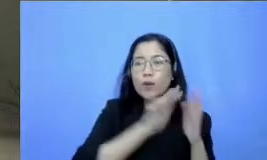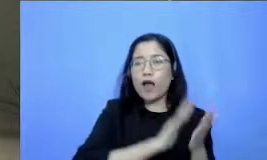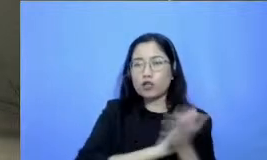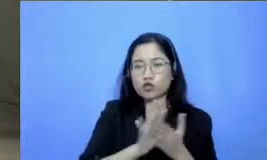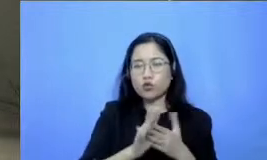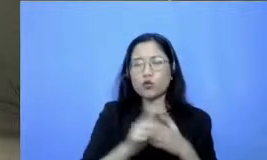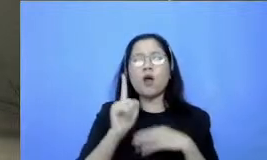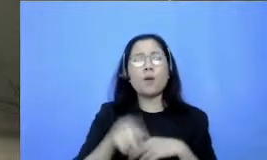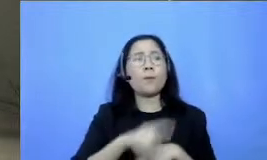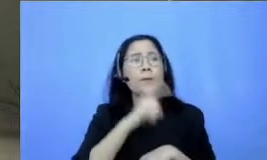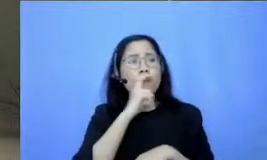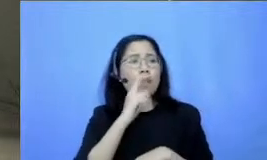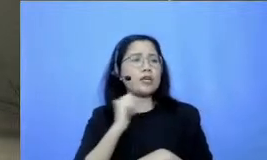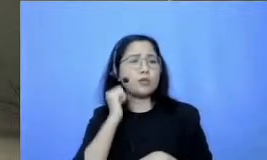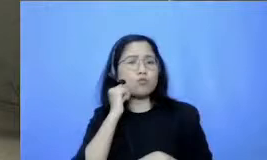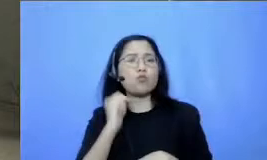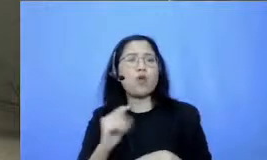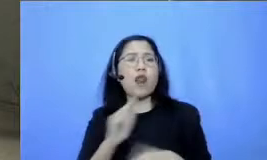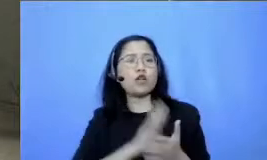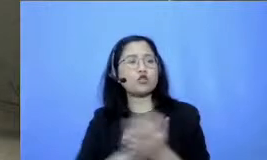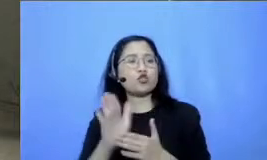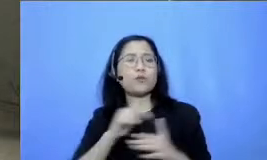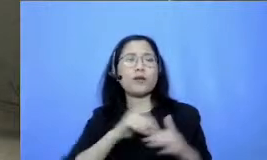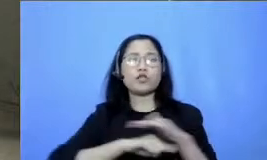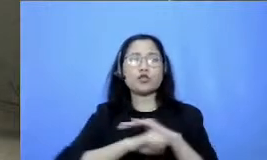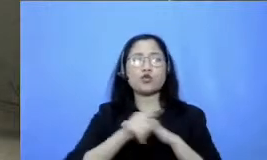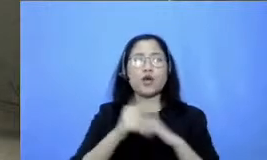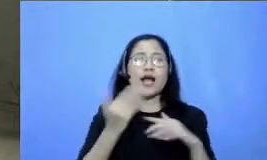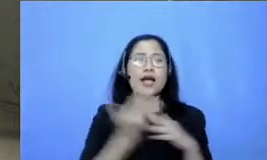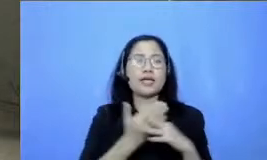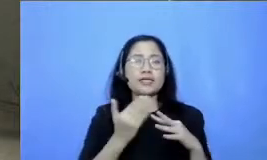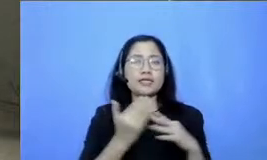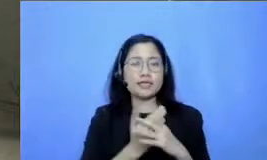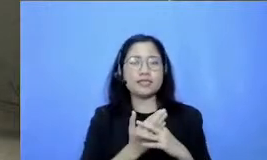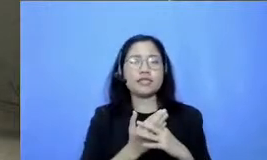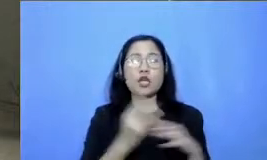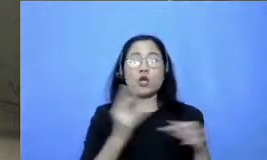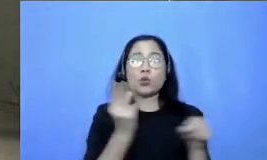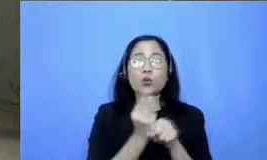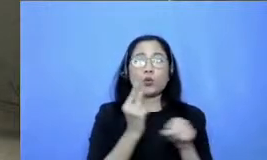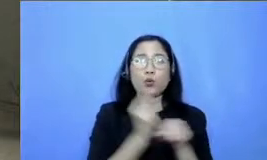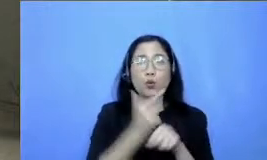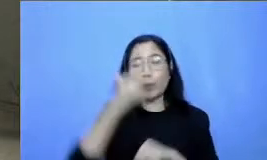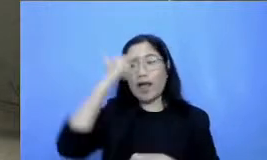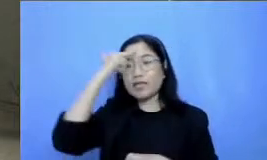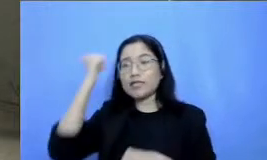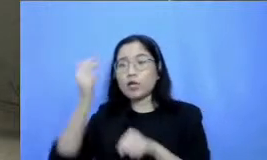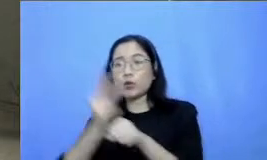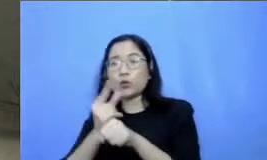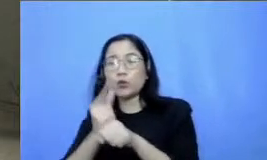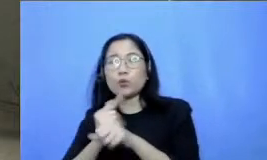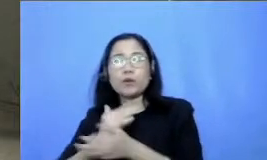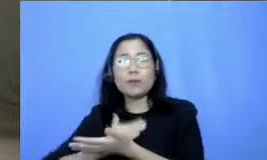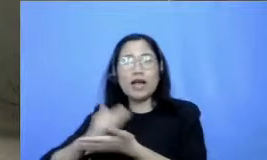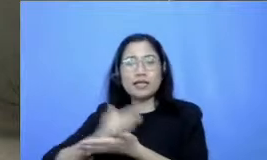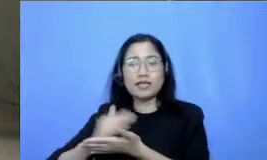Guru belajar dan berbagi diakses nih di bagian pelajaran 1 rezalliants tangguh dan teknologi